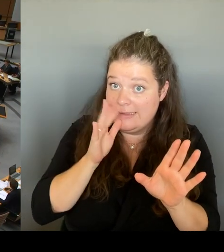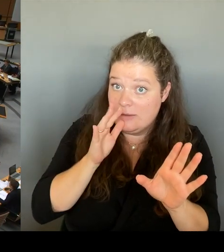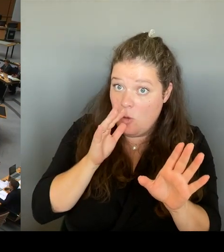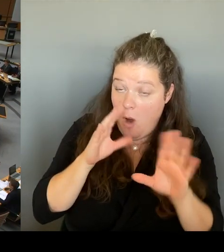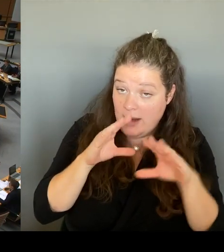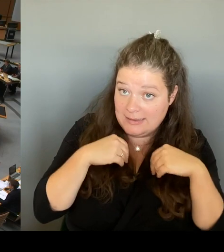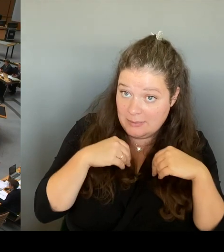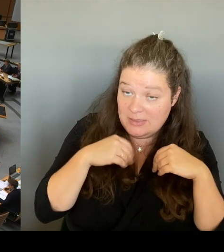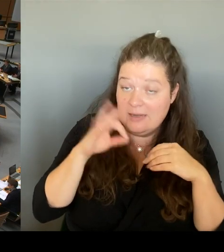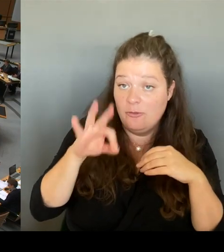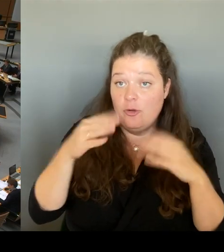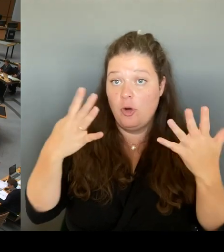Bitte sehr, Frau Senatorin.(Rednerwechsel)